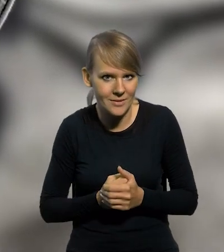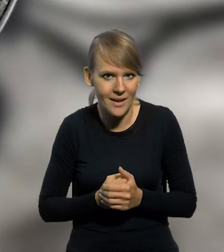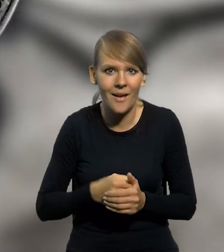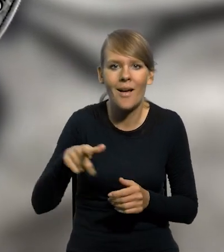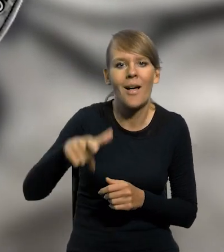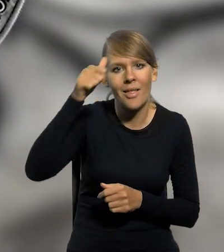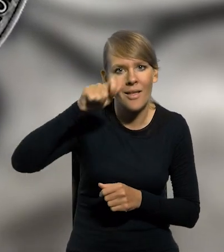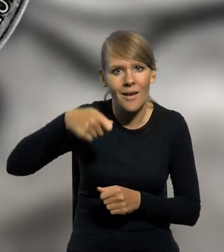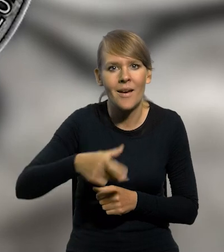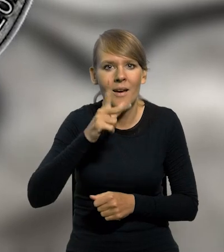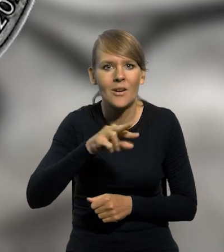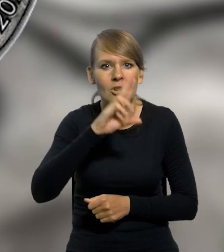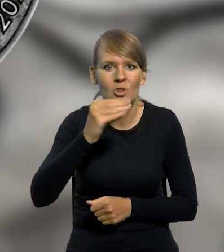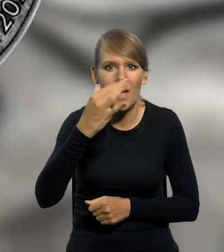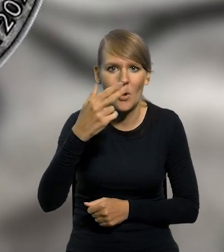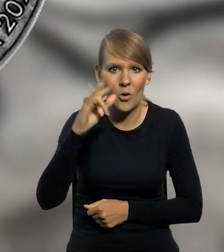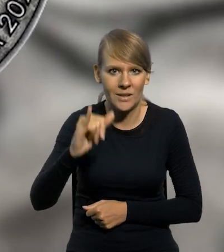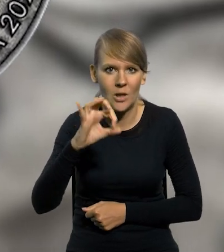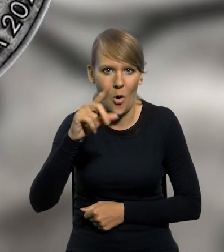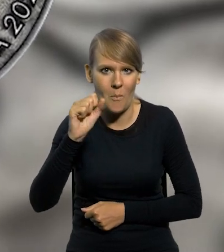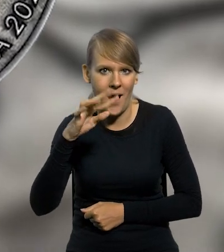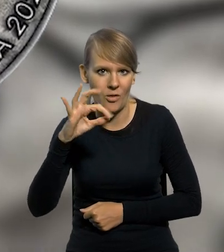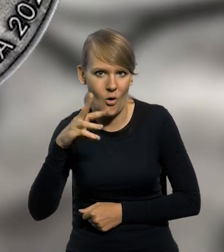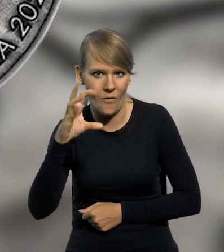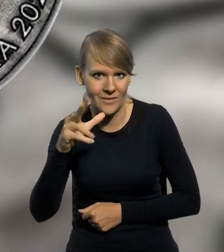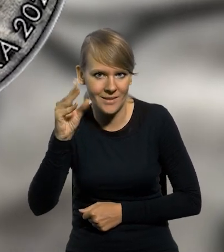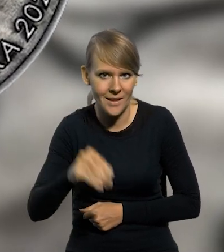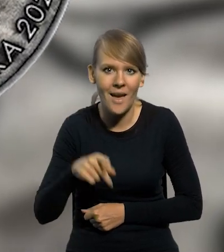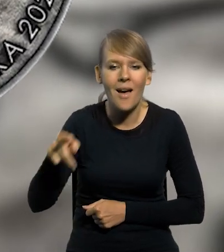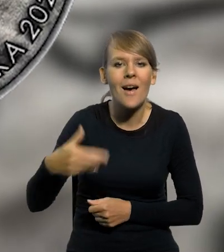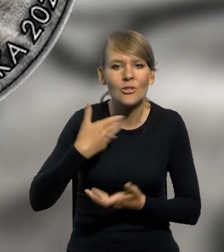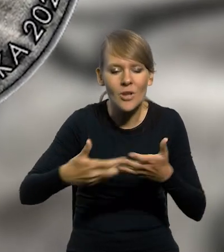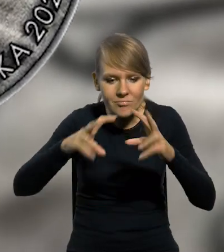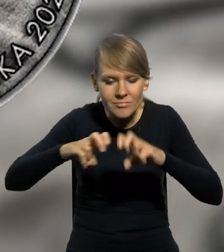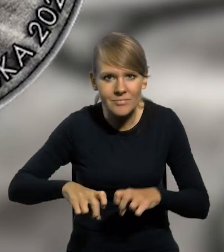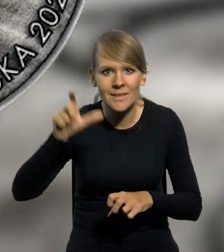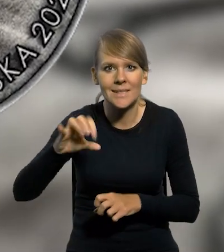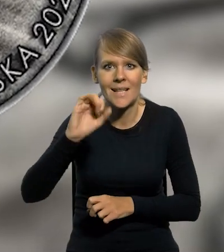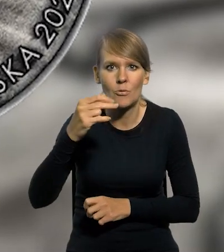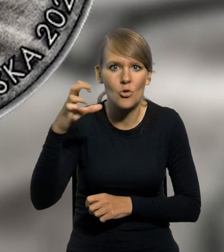która nazywana jest także krzemionkami opatowskimi. Odkrycie to, dokonane przez geologa Jana Samsonowicza